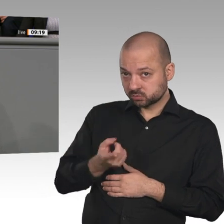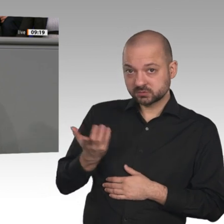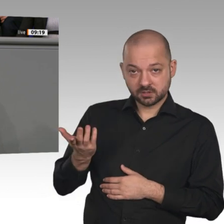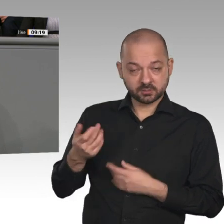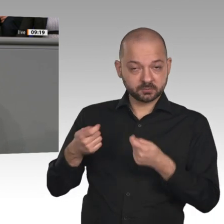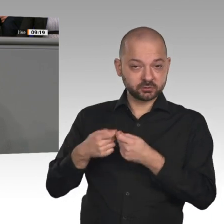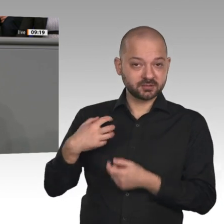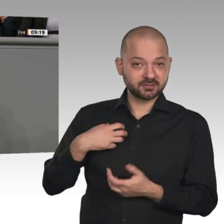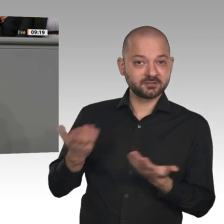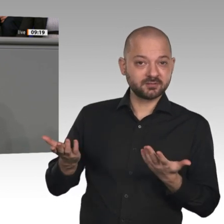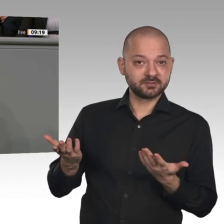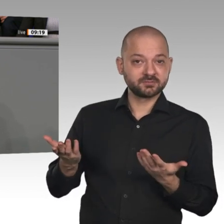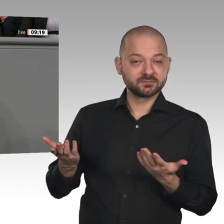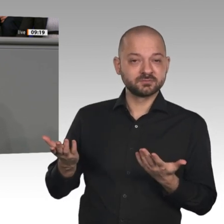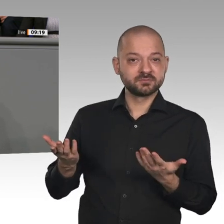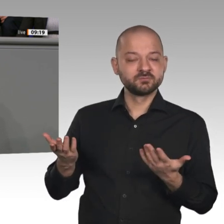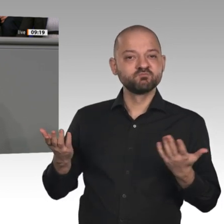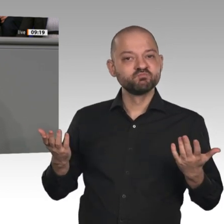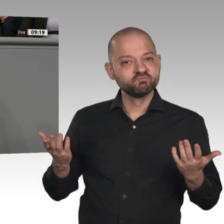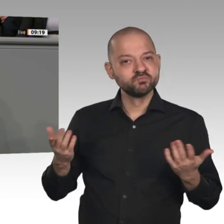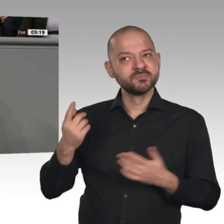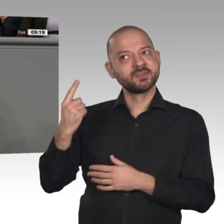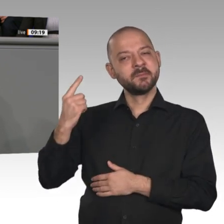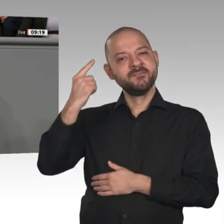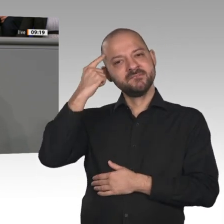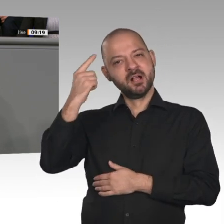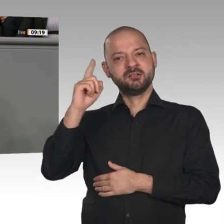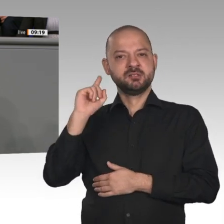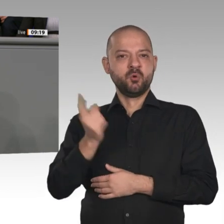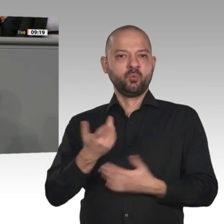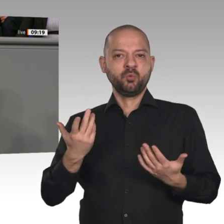neuen Wertschöpfungsformen kommen werden, und zwar mittels einer zweiten Riesentransformation: